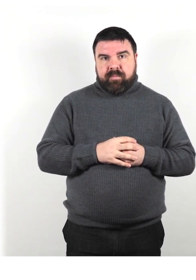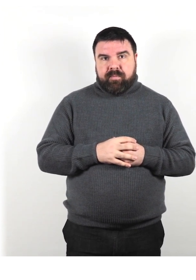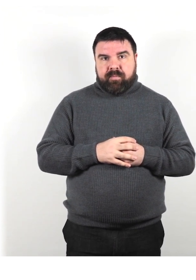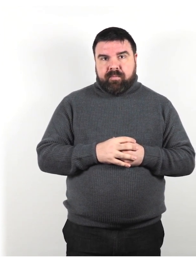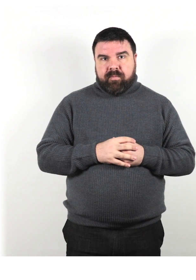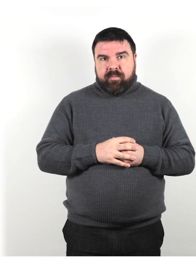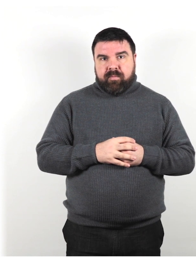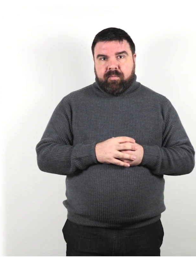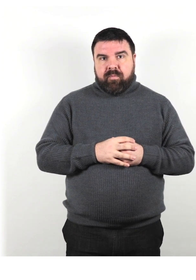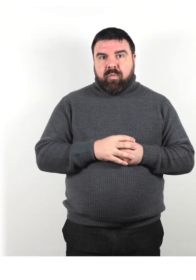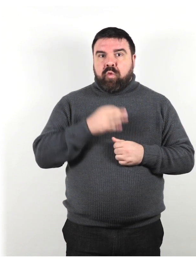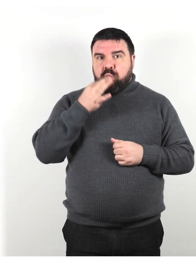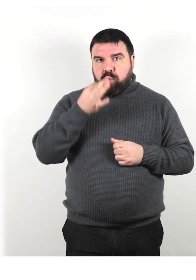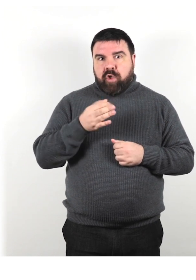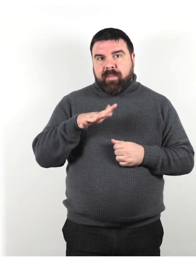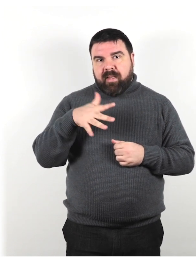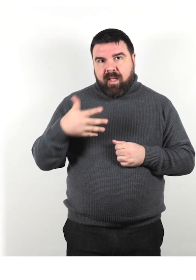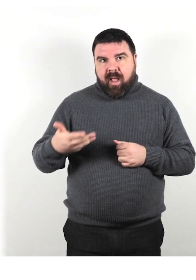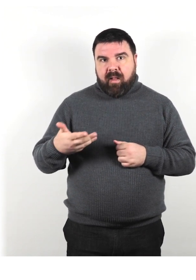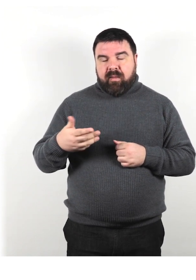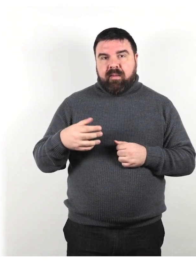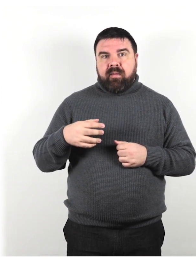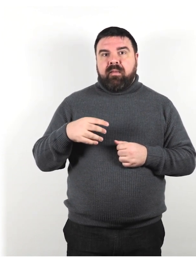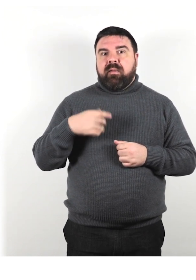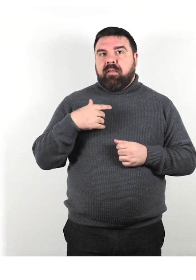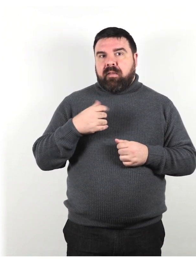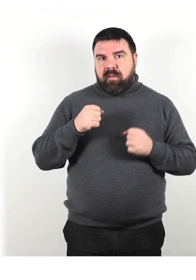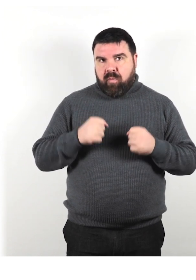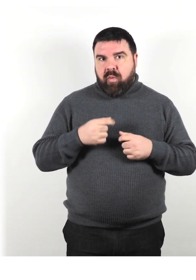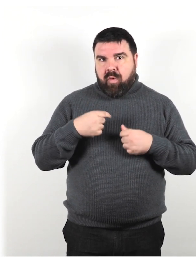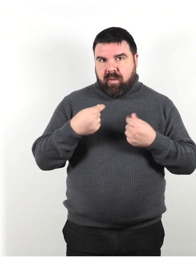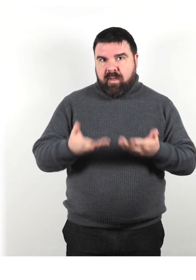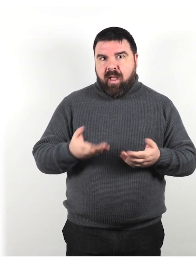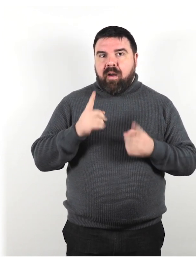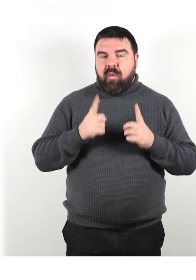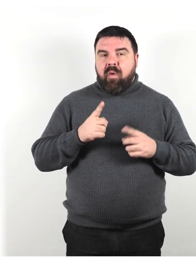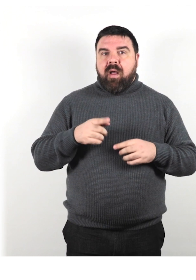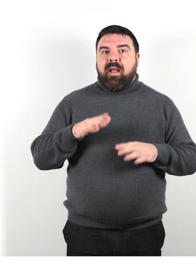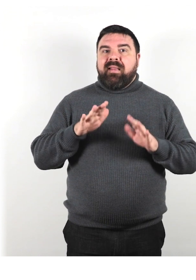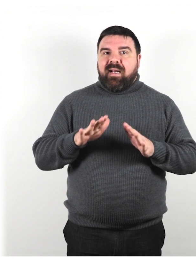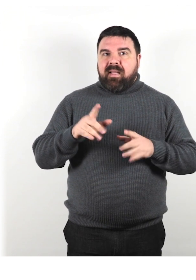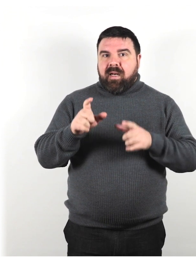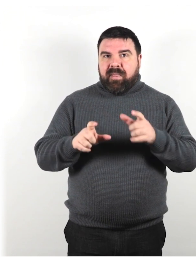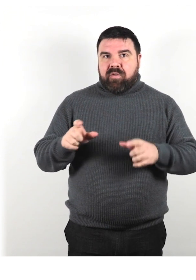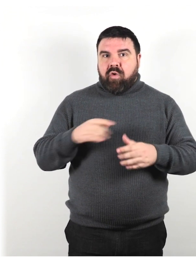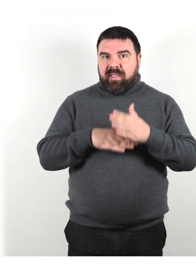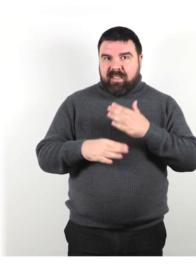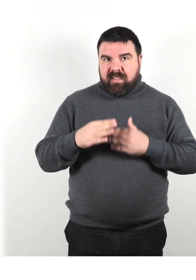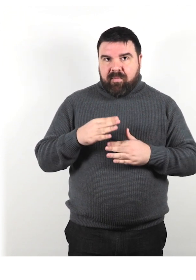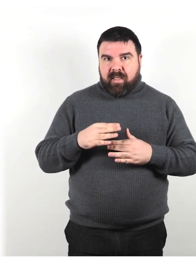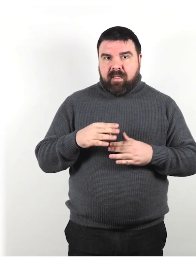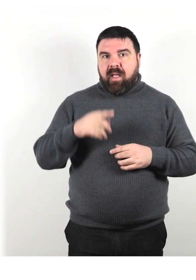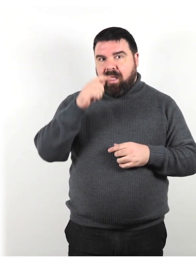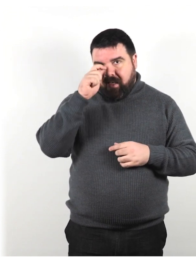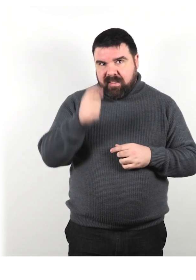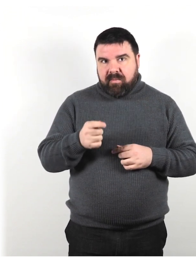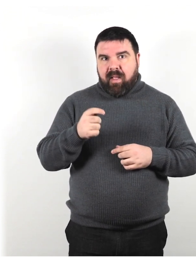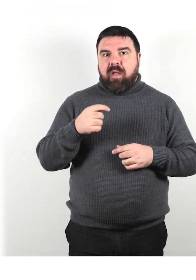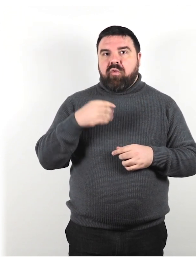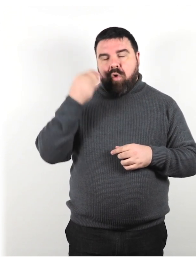Altri suggerimenti che possiamo dare riguardano il trattare le persone con disabilità con rispetto e considerazioni.